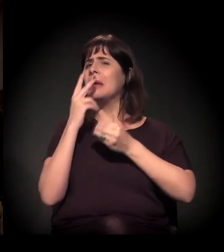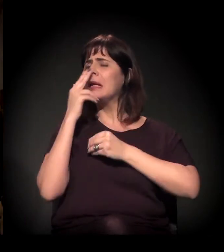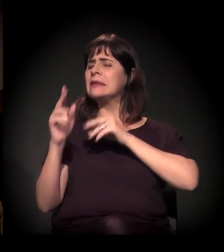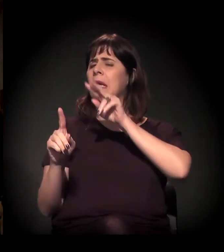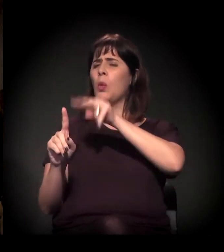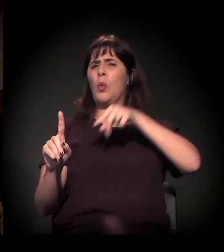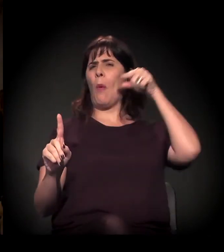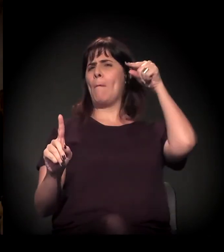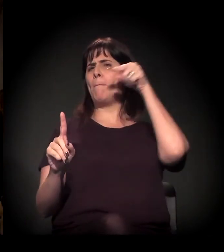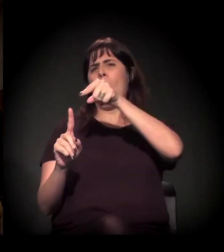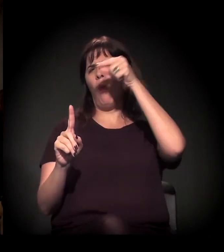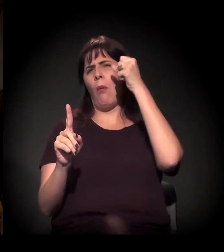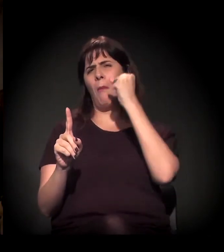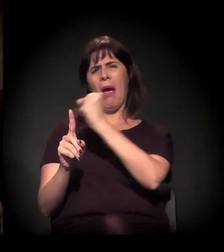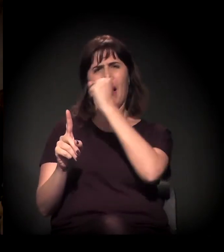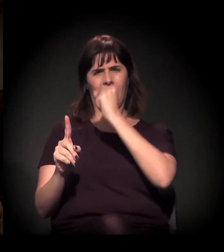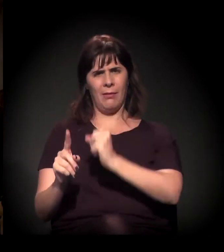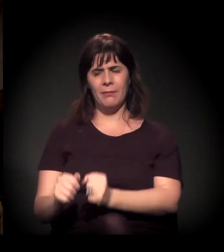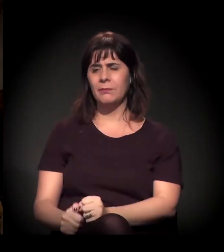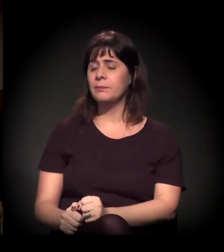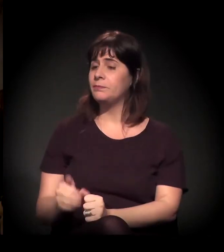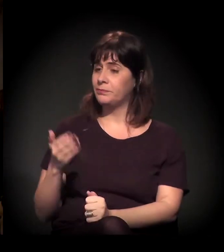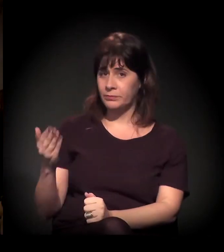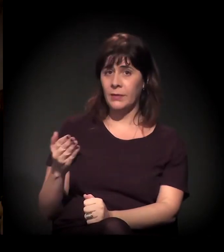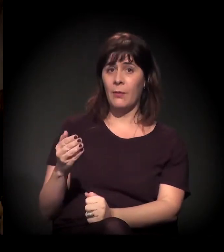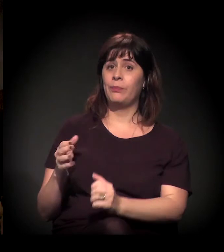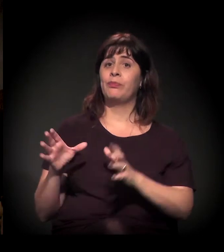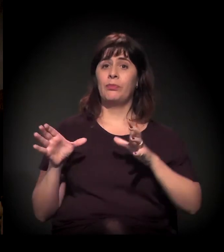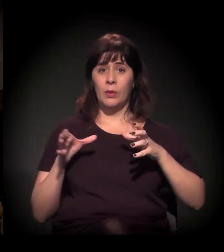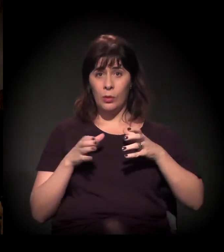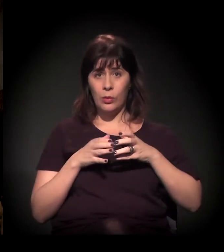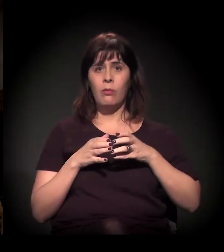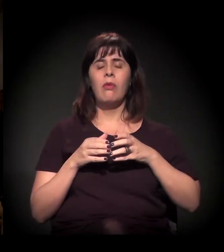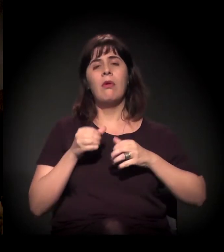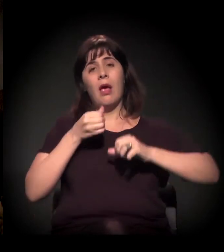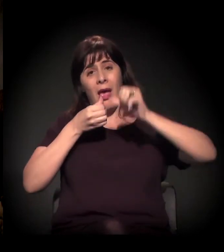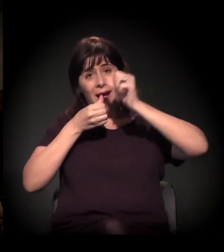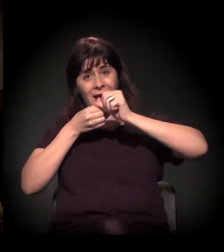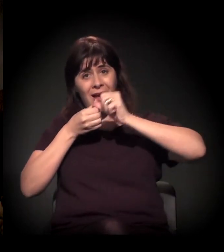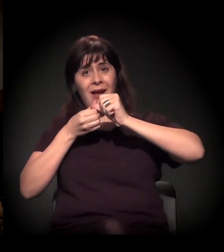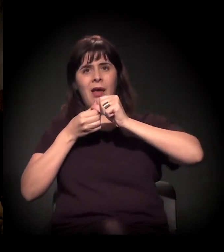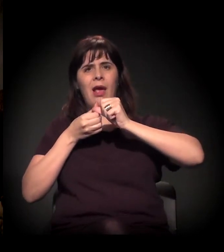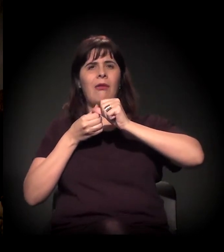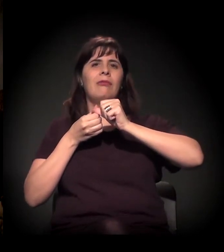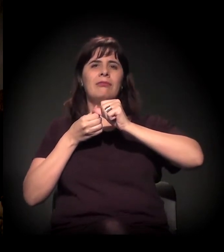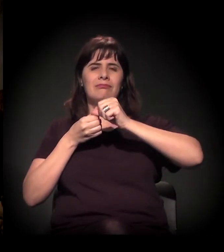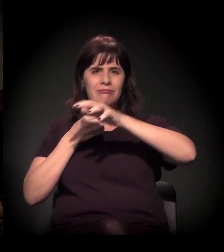Bom, A Craco Resiste é um movimento que surgiu no final do ano passado,